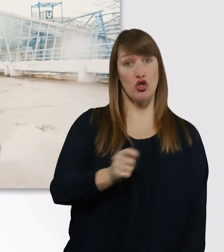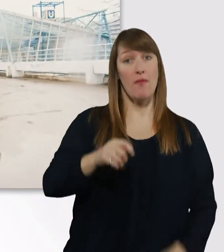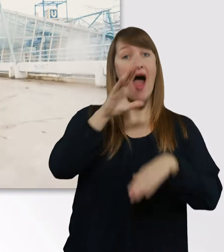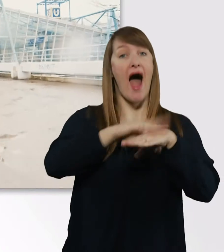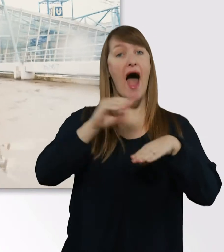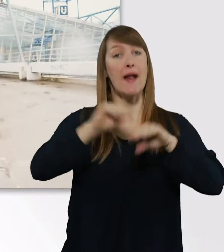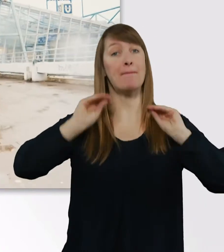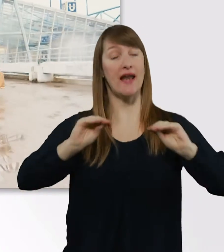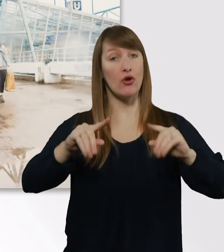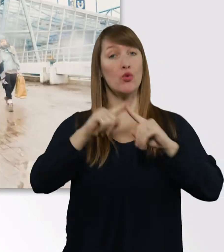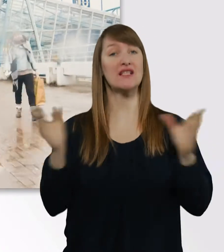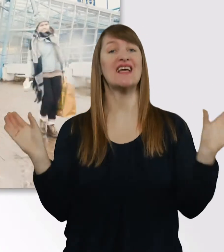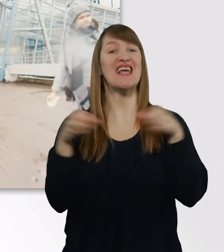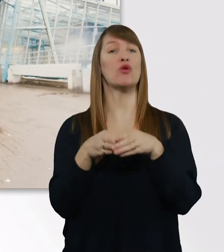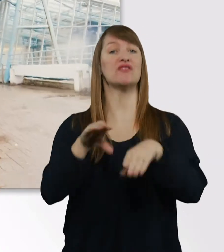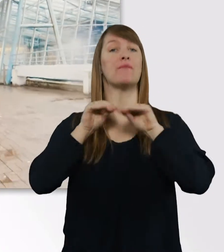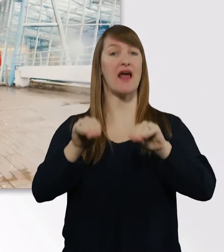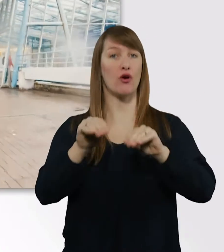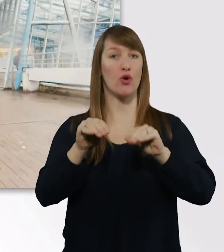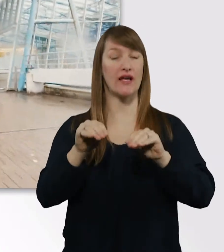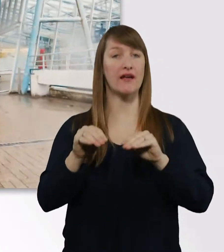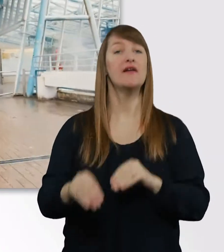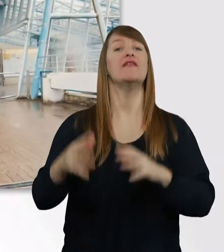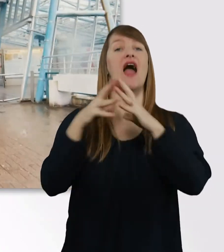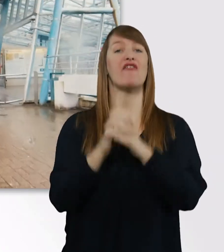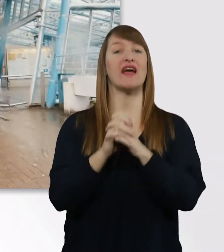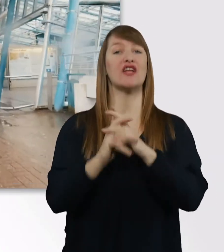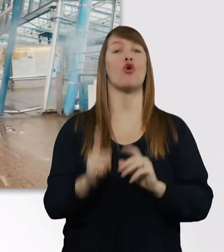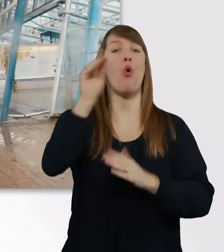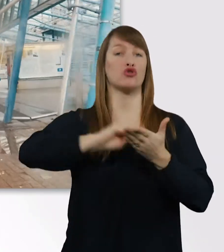an der Evangelischen Hochschule Bochum, das jetzt schon seit 6 Jahren.